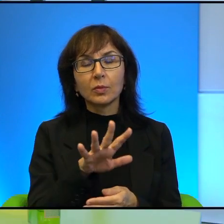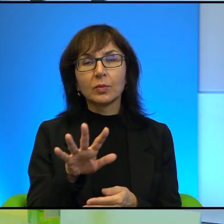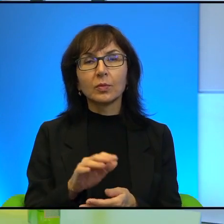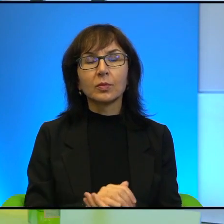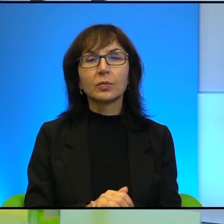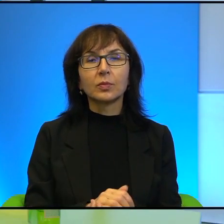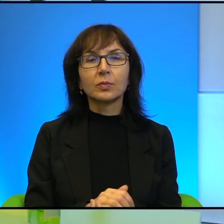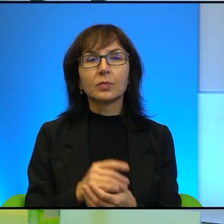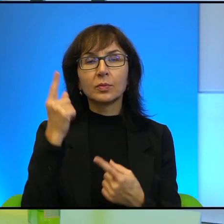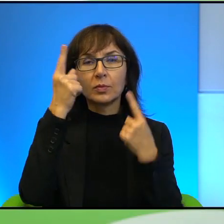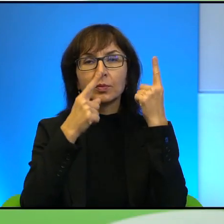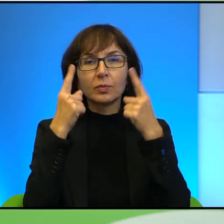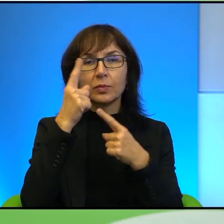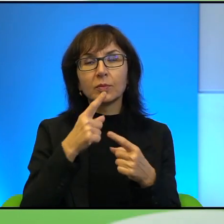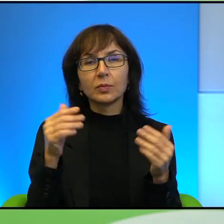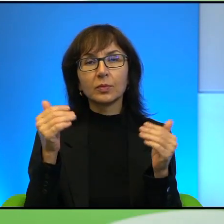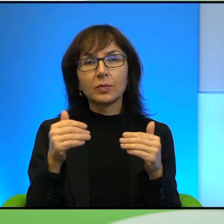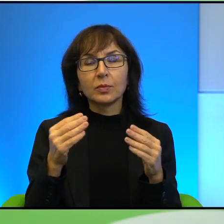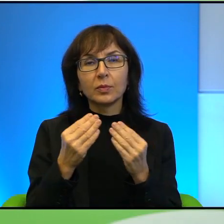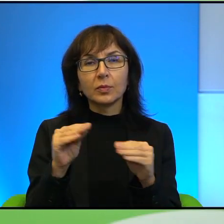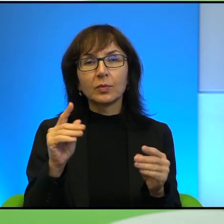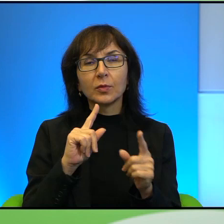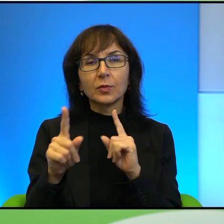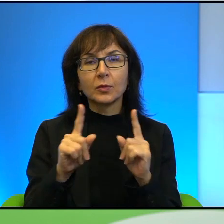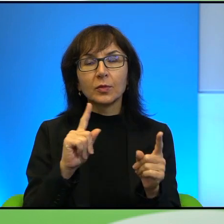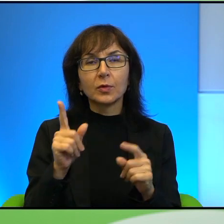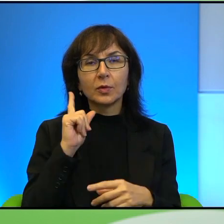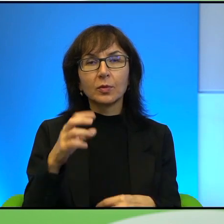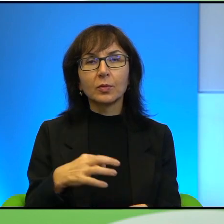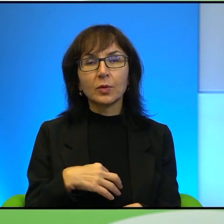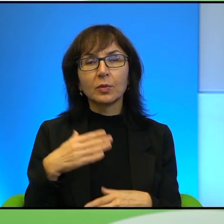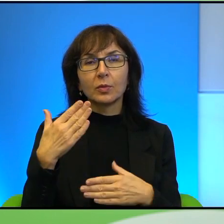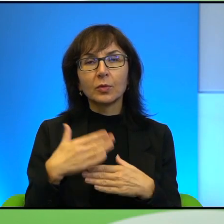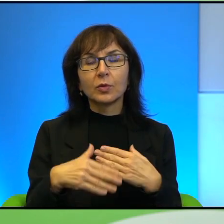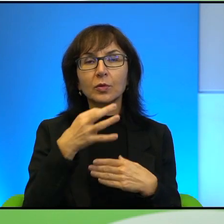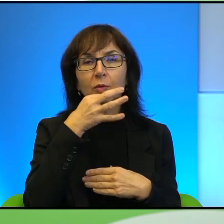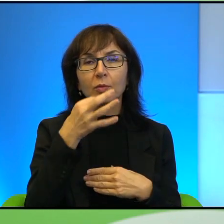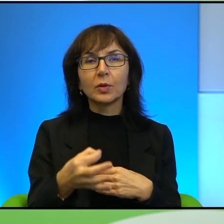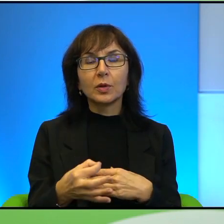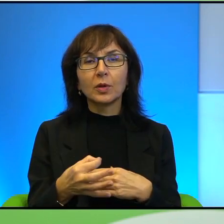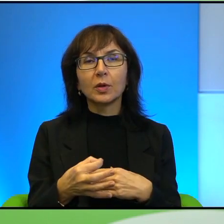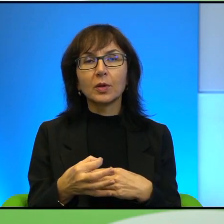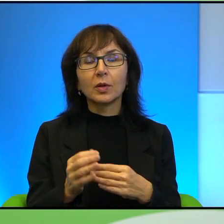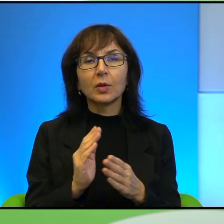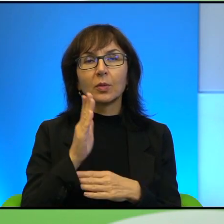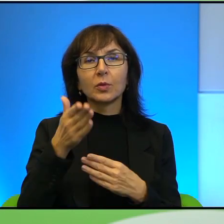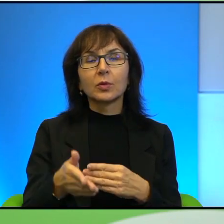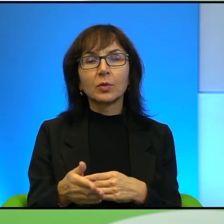Tak myślę, że może większość rozmów z Panem na ten temat kończy się takim pytaniem właśnie o przyszłość, czy widzi Pan szansę i tak dalej.